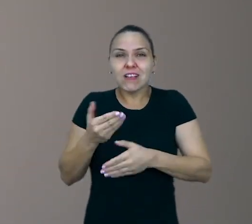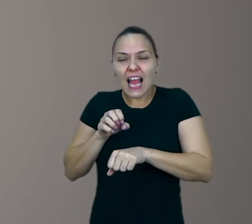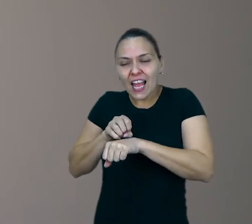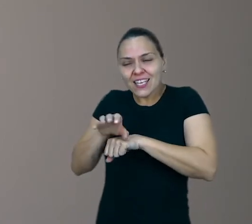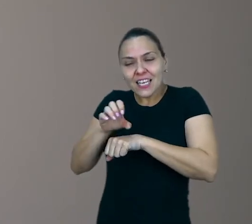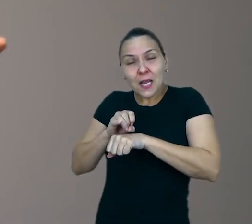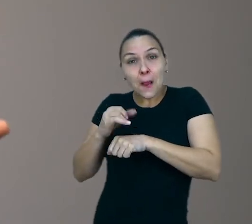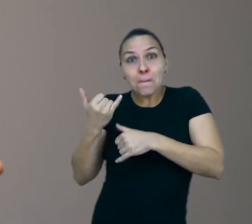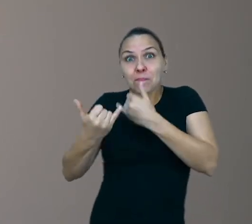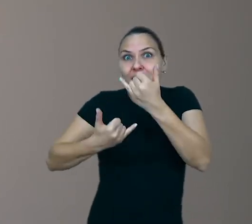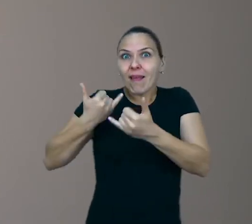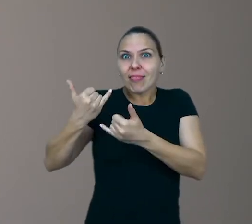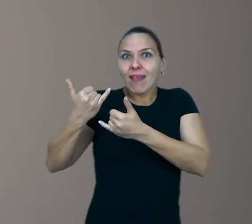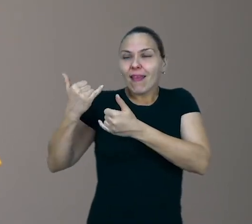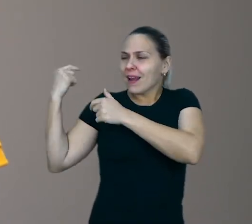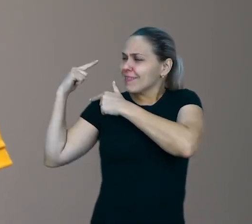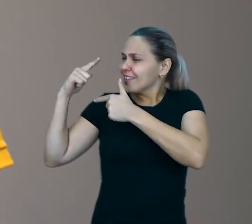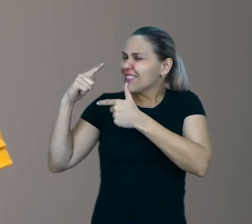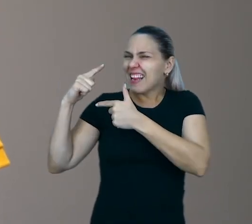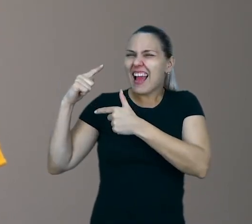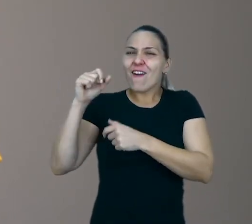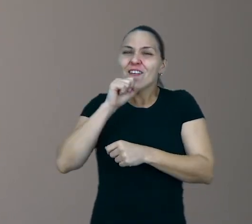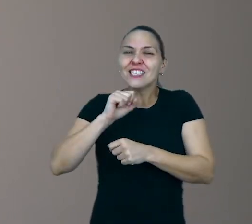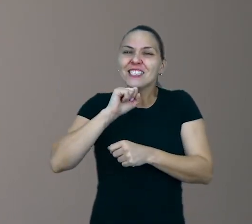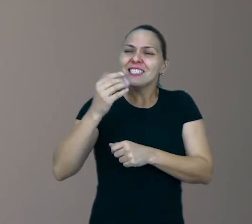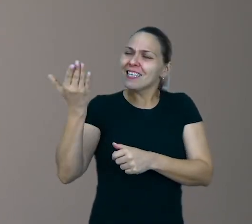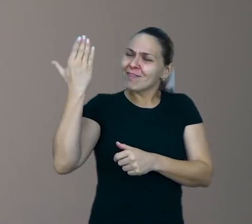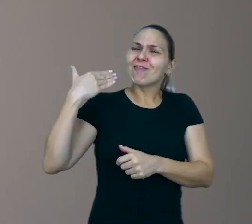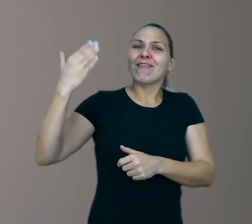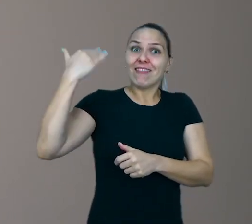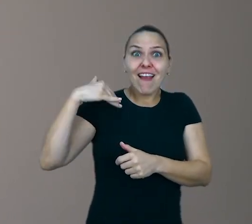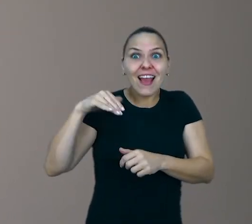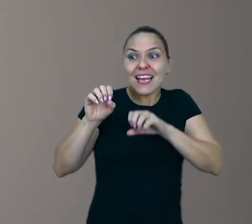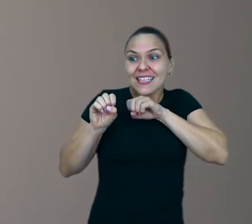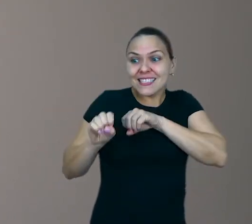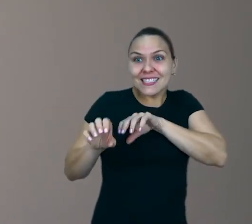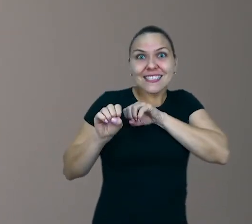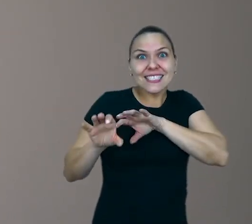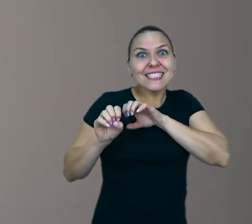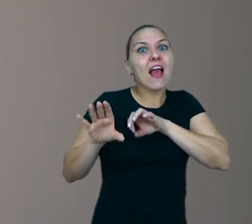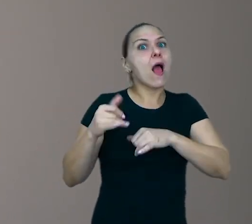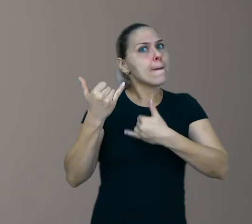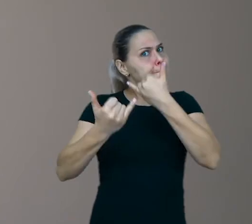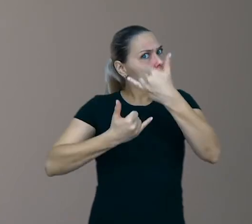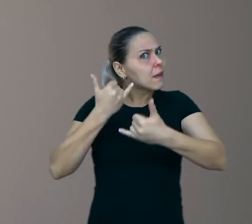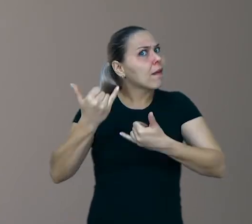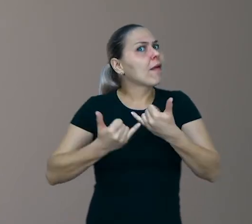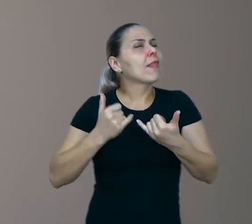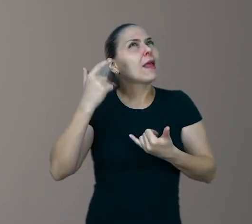vamos ensinar as brincadeiras antigas da nossa época. Essas brincadeiras estão atreladas a memória afetiva da gente